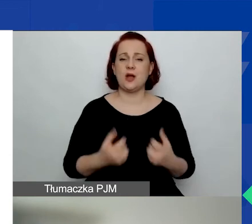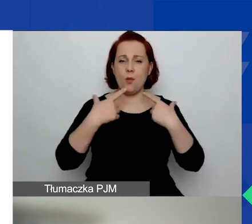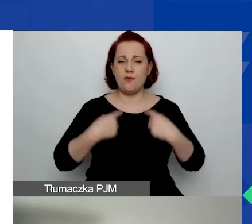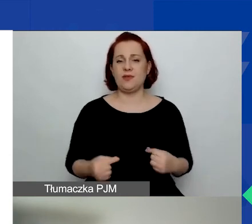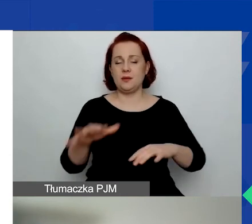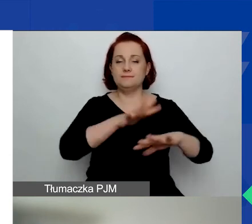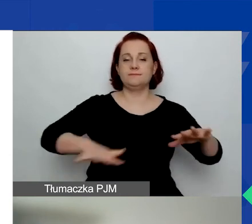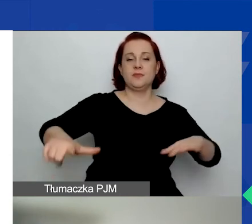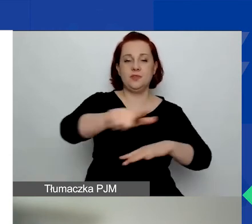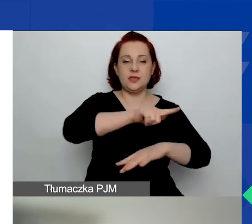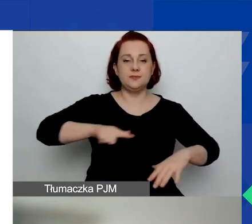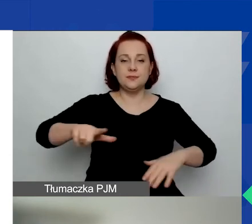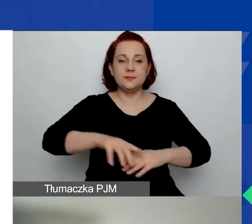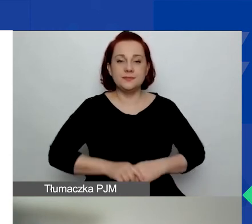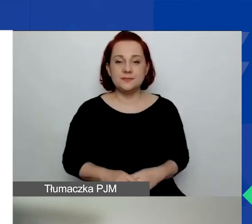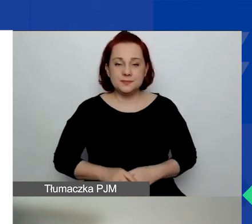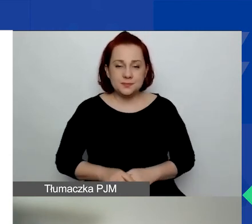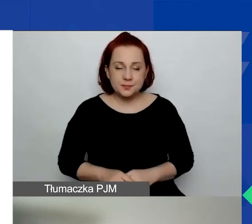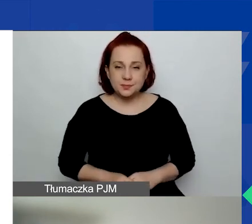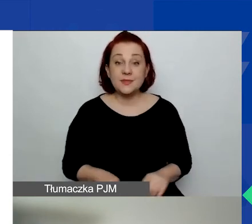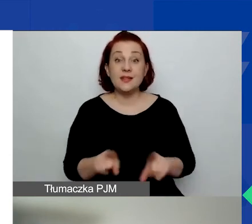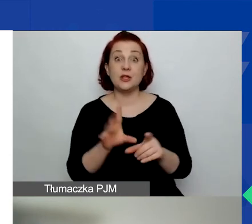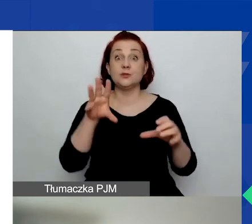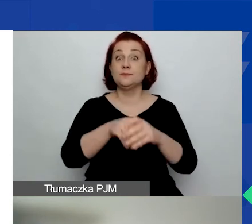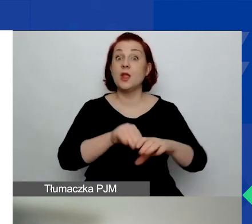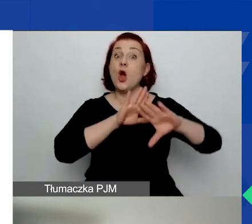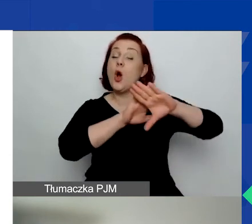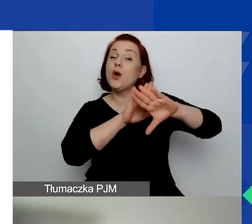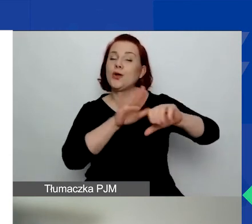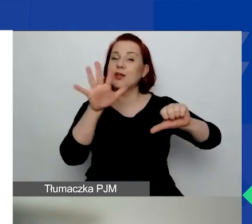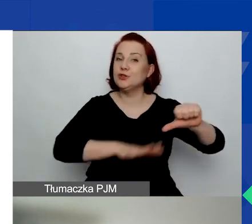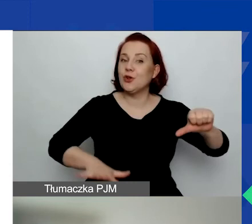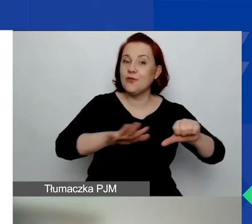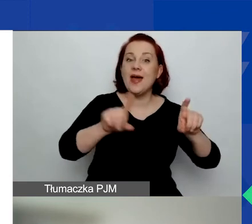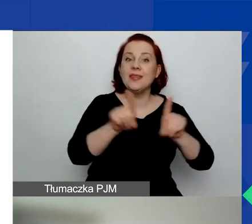w tym kwestie związane z ochroną środowiska. I mamy również obszar czwarty,